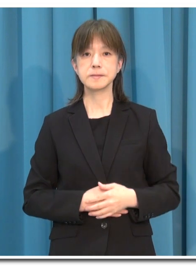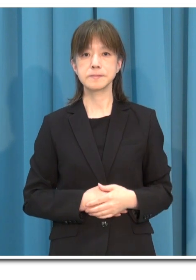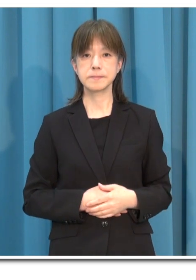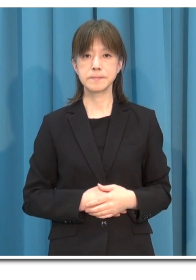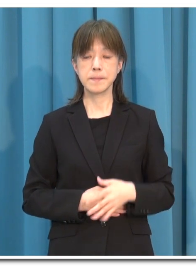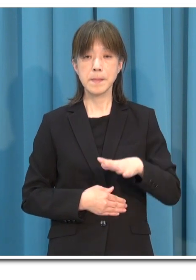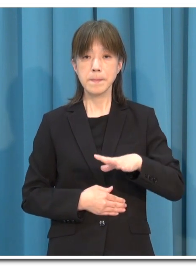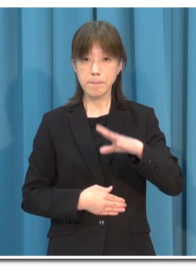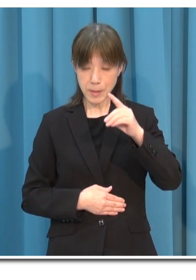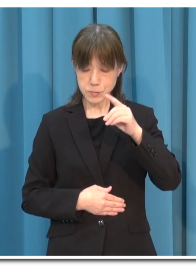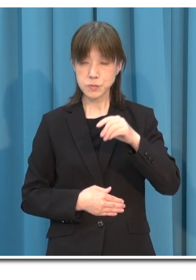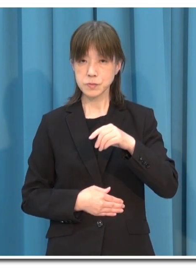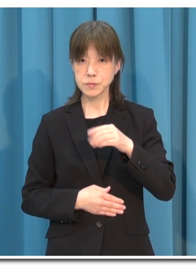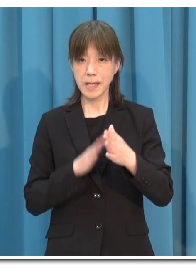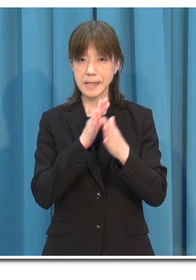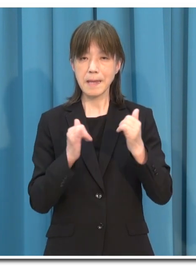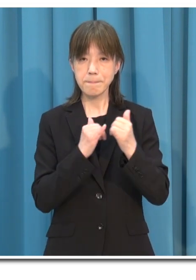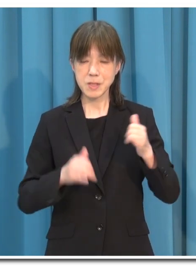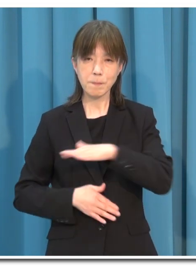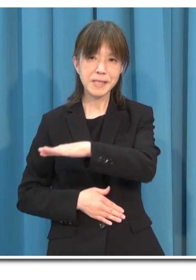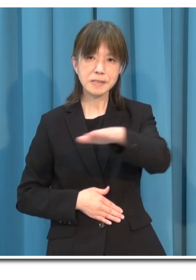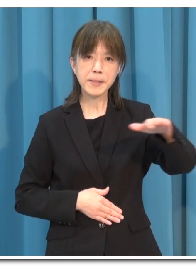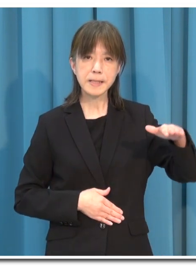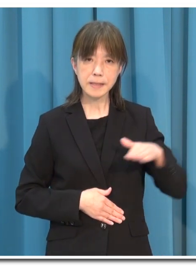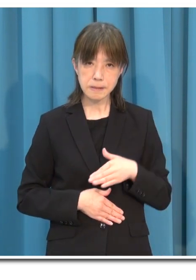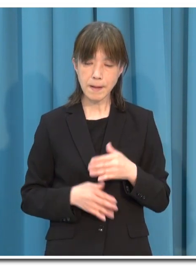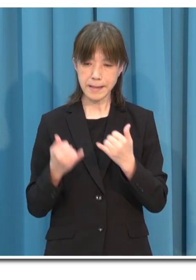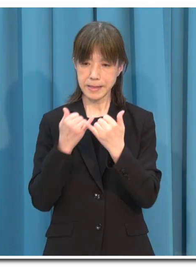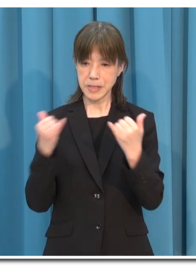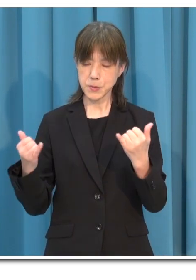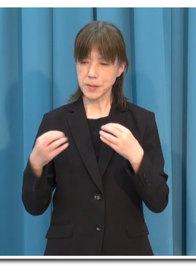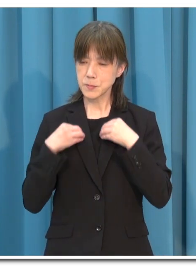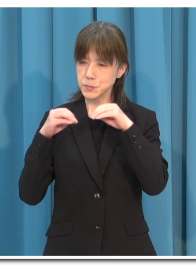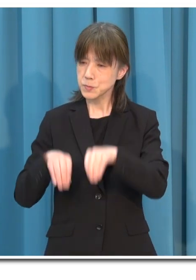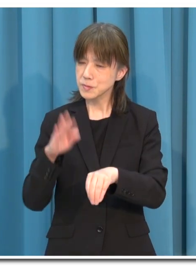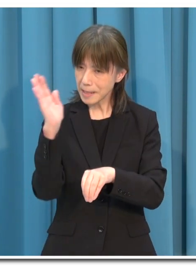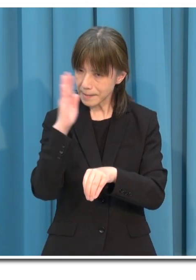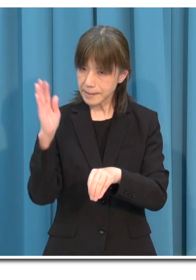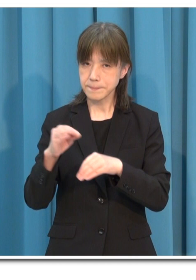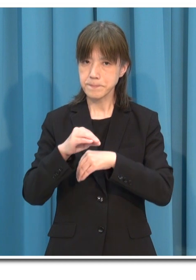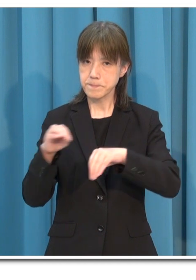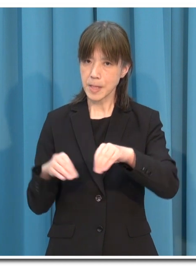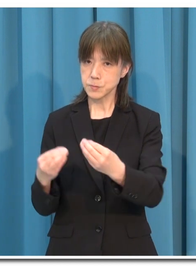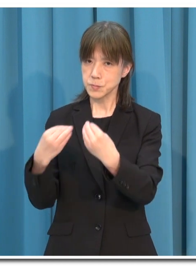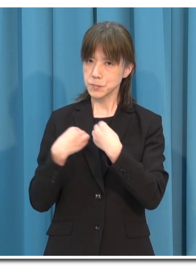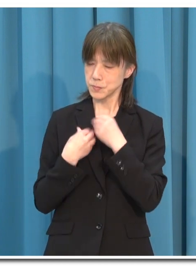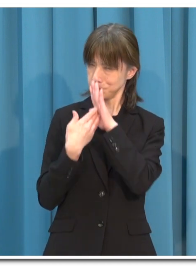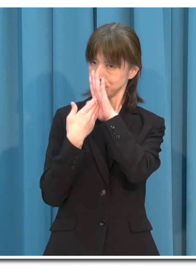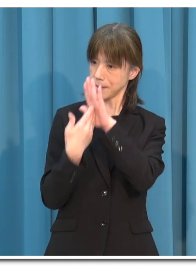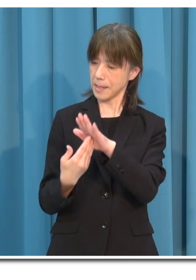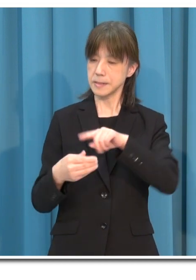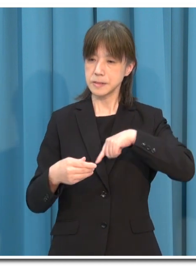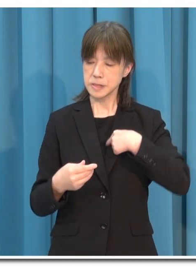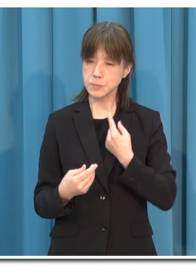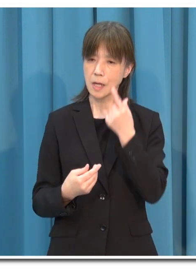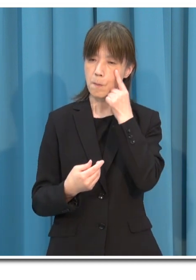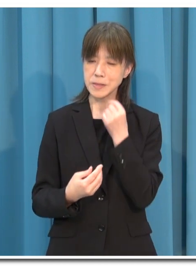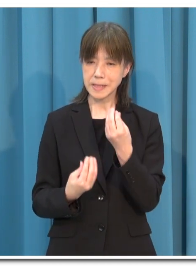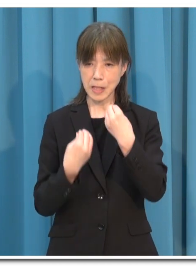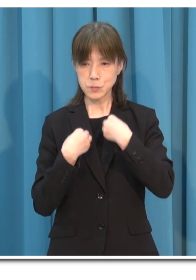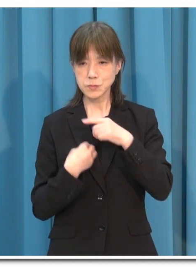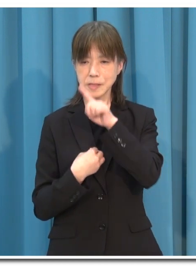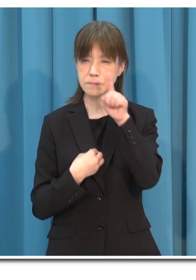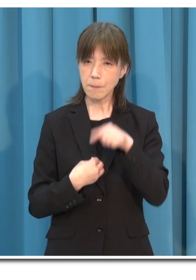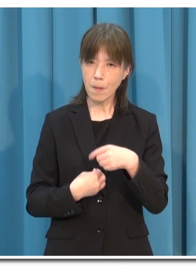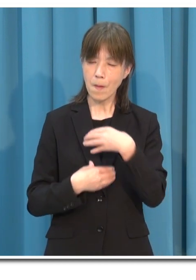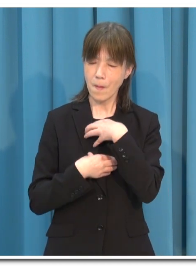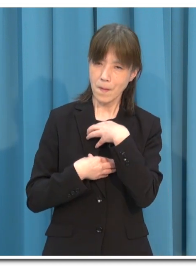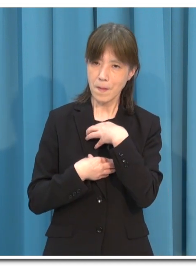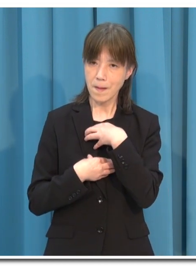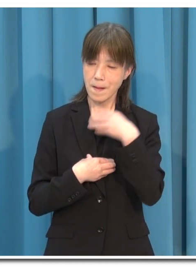まず 県民の皆さまには 「人にうつさない」 「人からうつされない」 「自分が感染しているかもしれない」という意識を常に持ってください